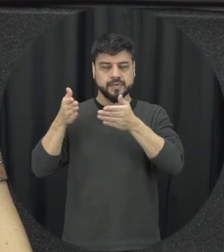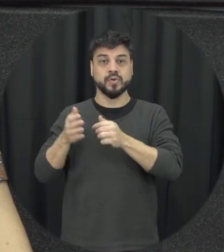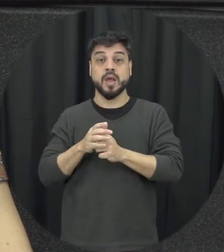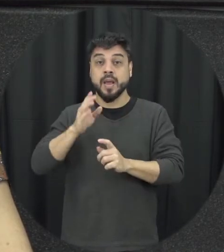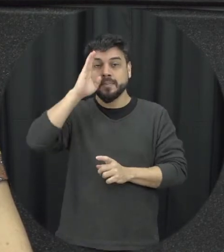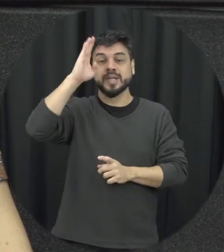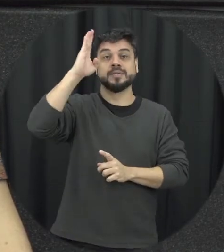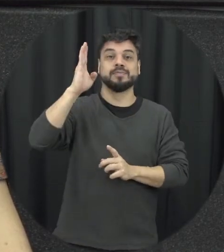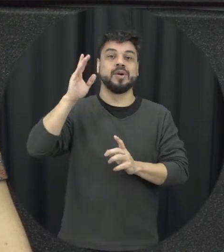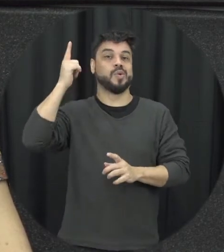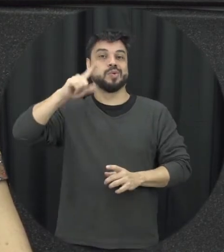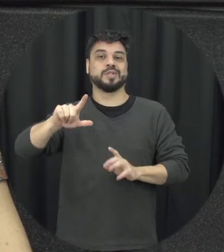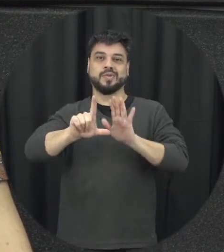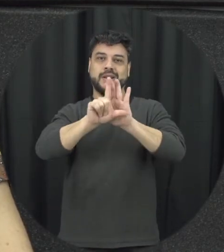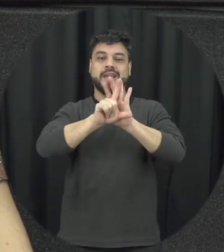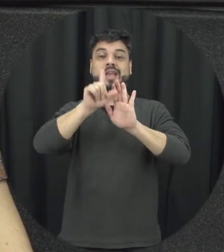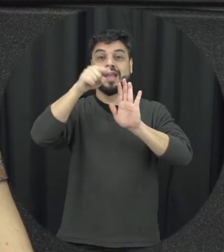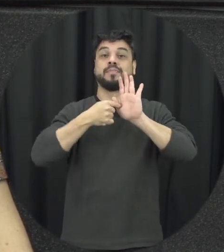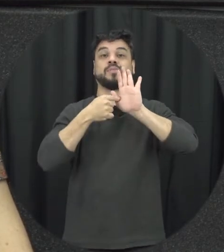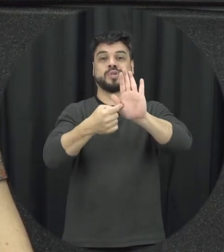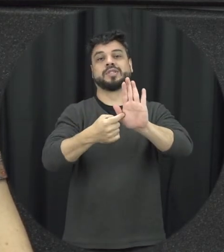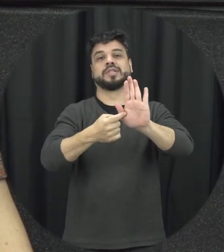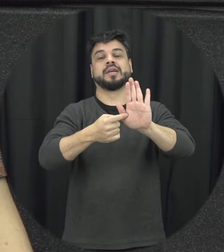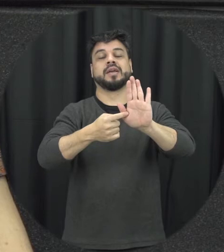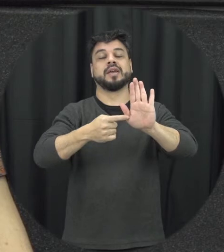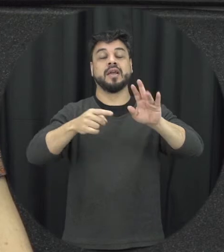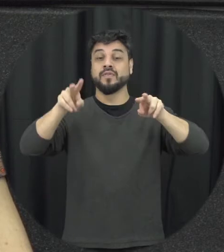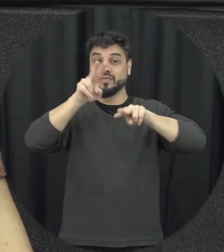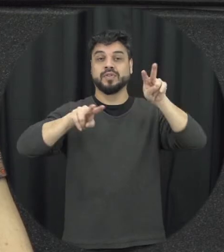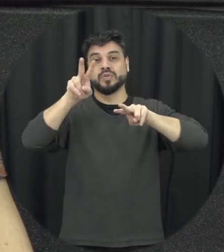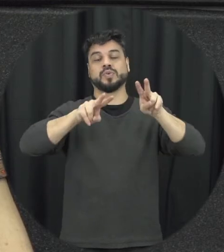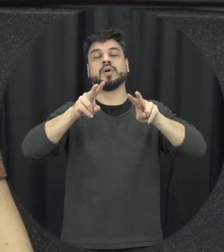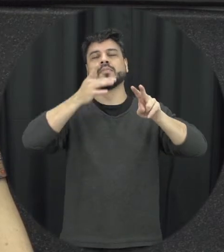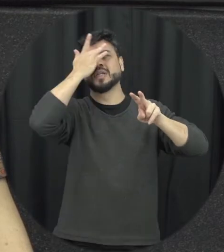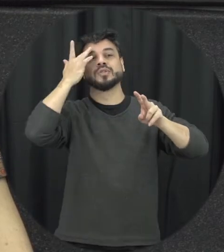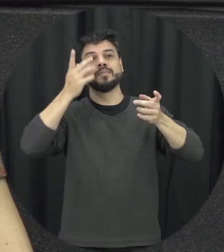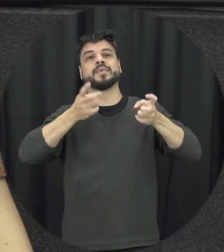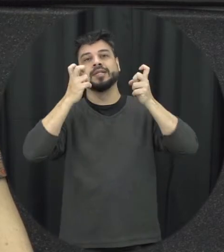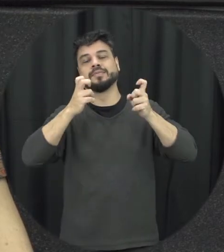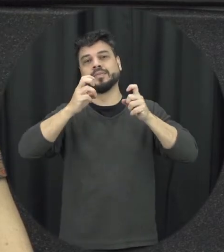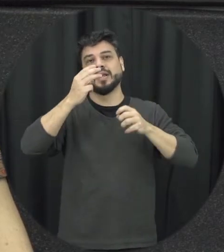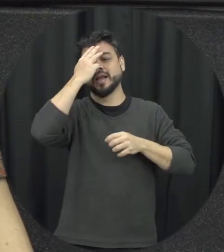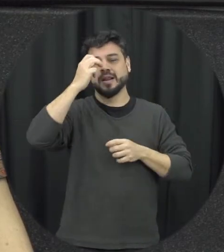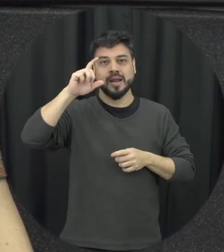Trazer isso a discussão hoje a Lei Maria da Penha ela é popularizada no Brasil, tem pesquisa que